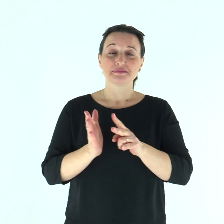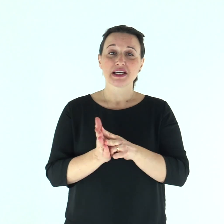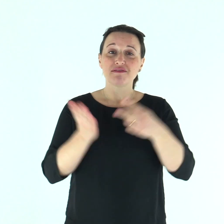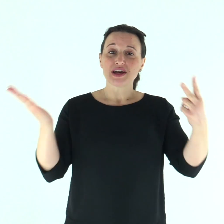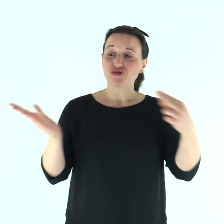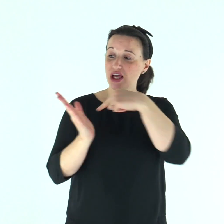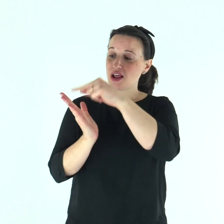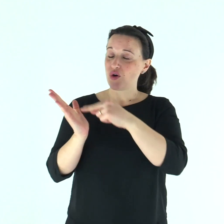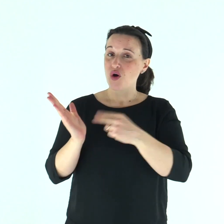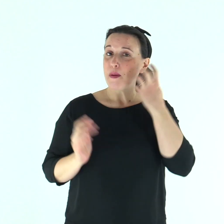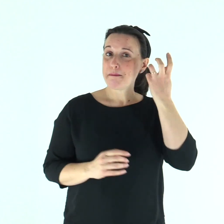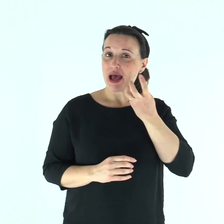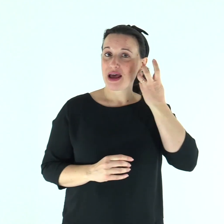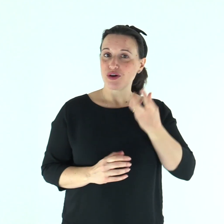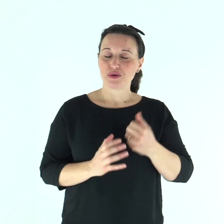Dal Vangelo secondo Marco